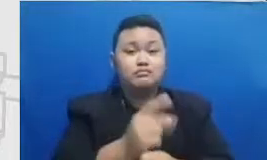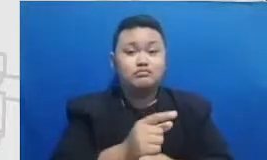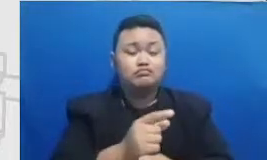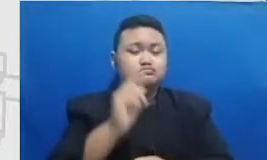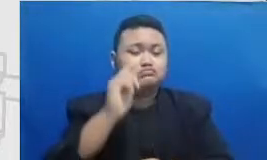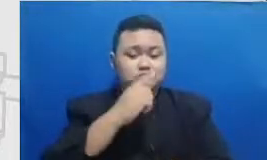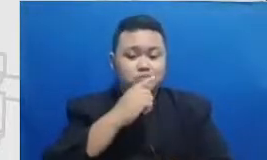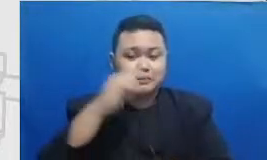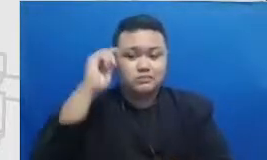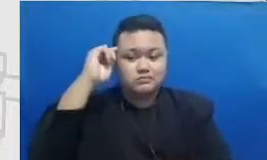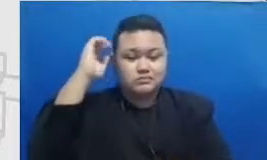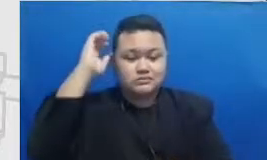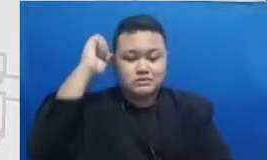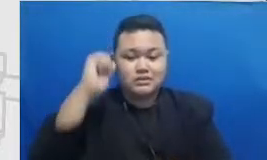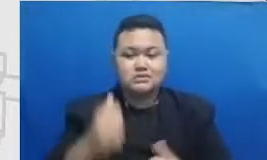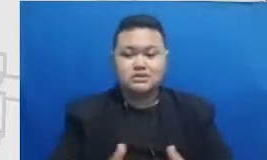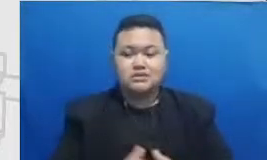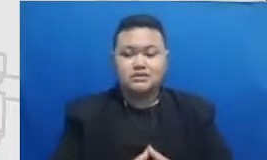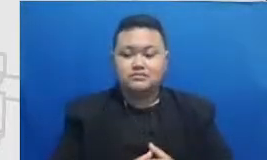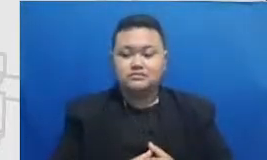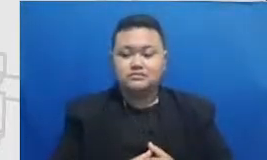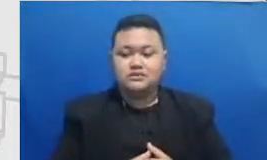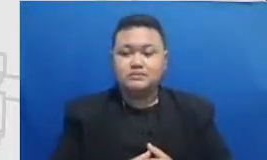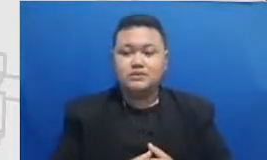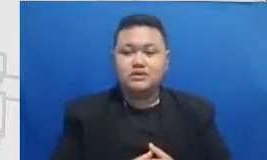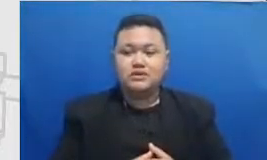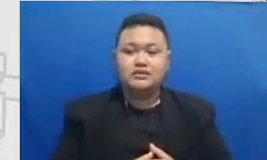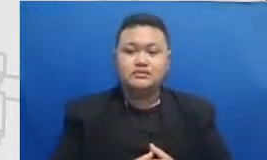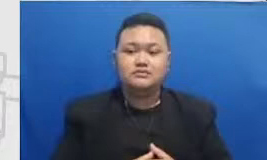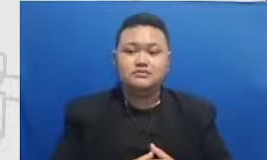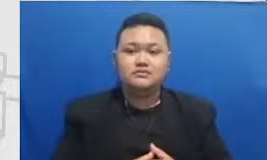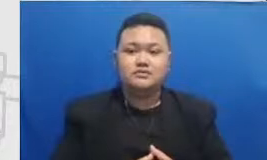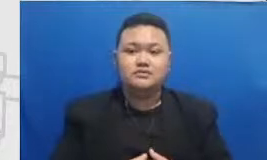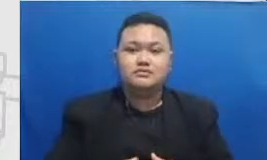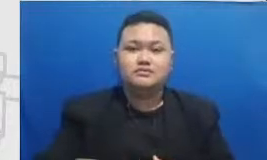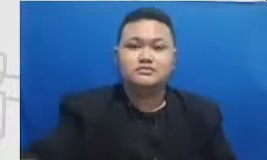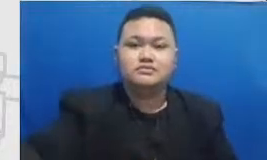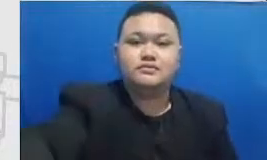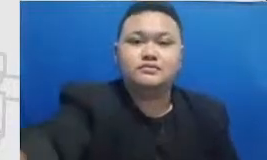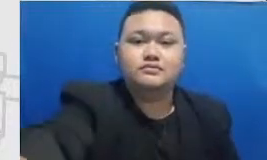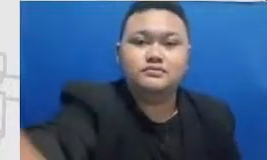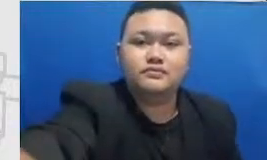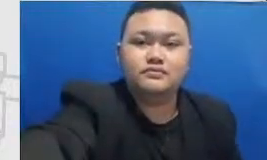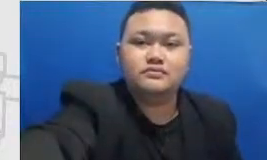Hal inilah yang perlu Bapak dan Ibu pelajari bersama guru-guru yang lain semakin Bapak